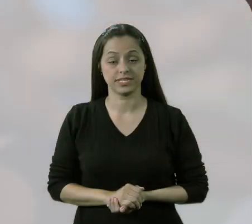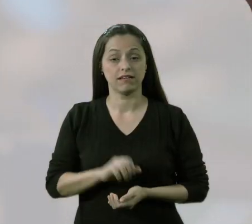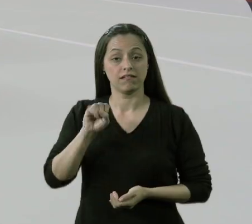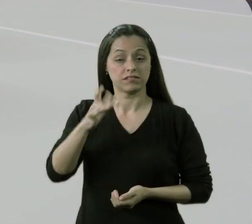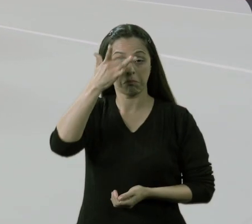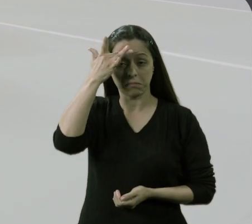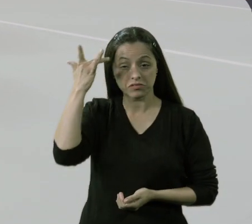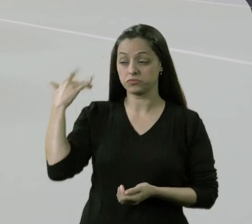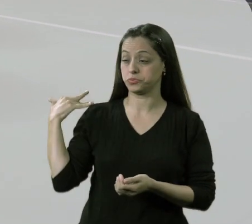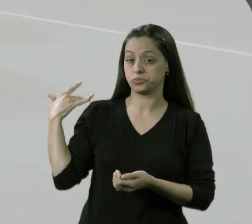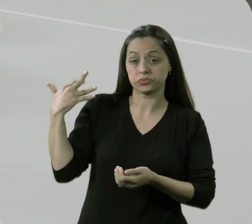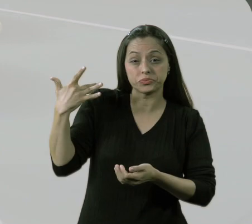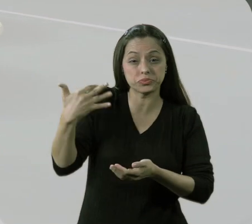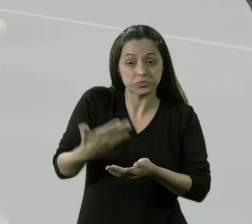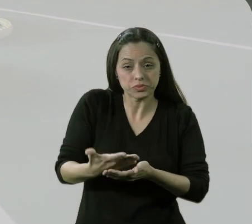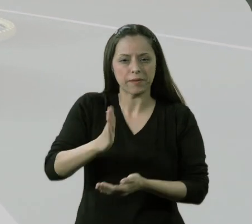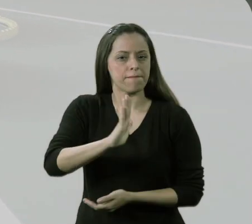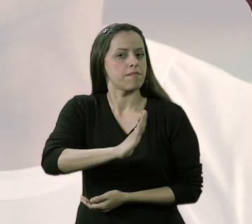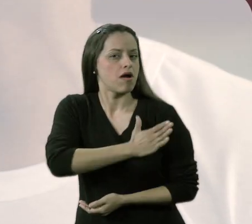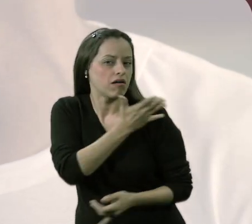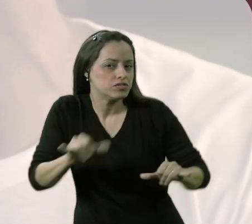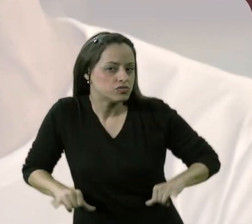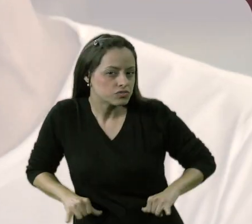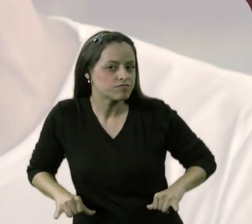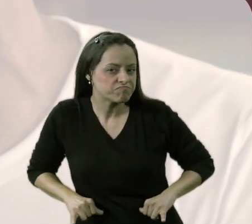Quem foi sempre discriminado e excluído